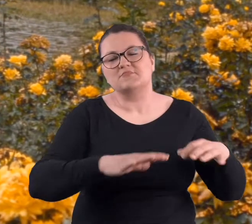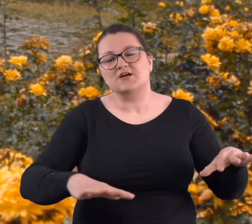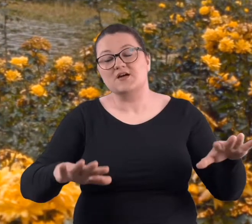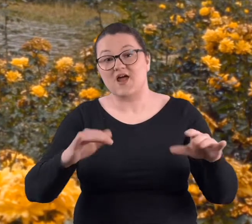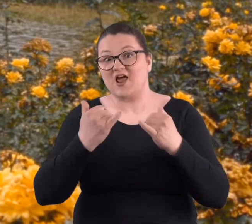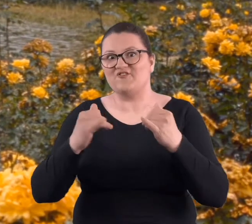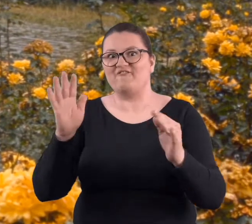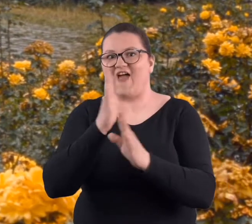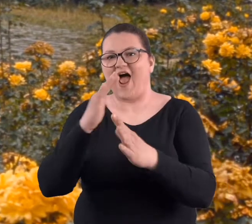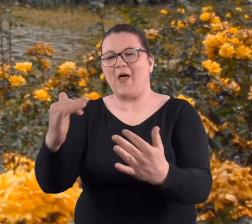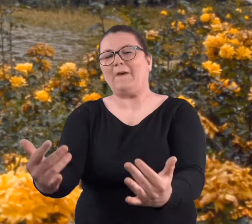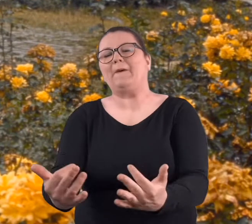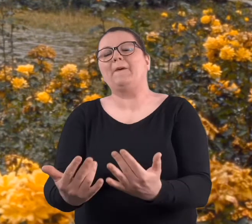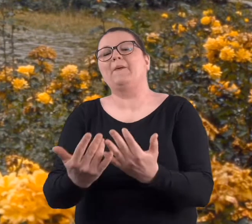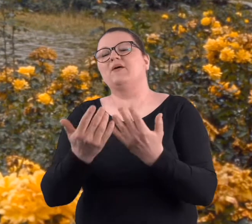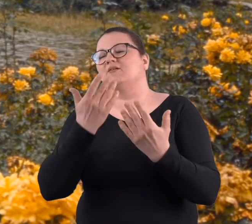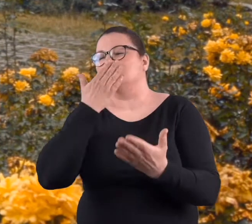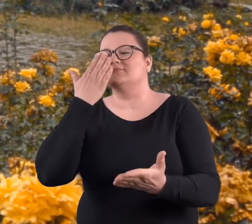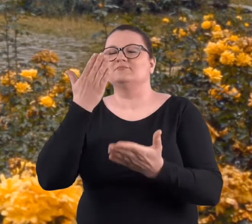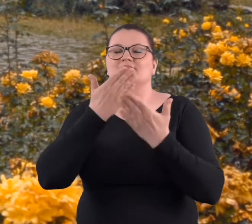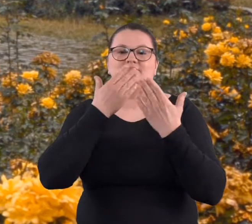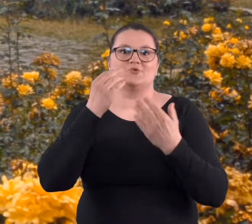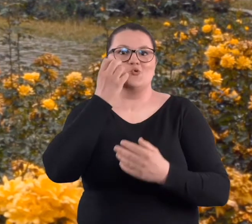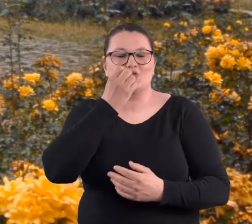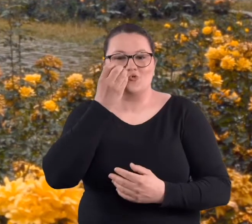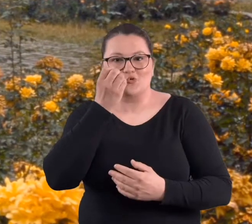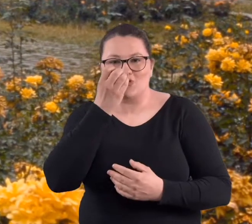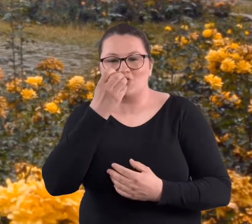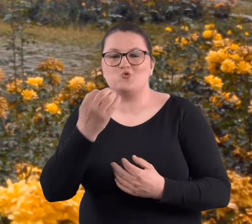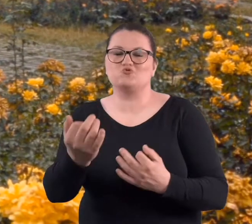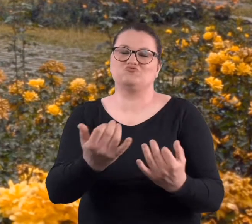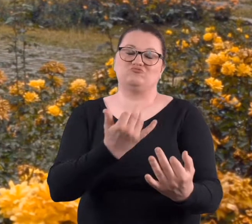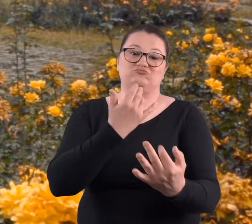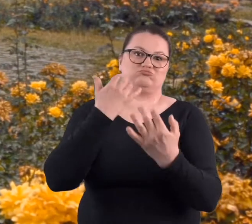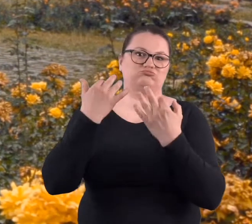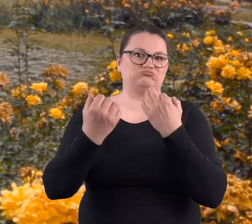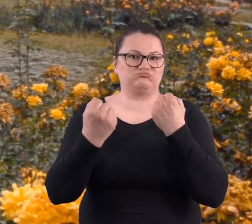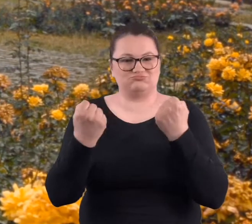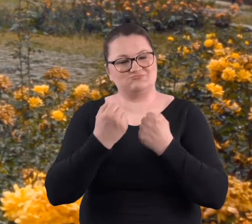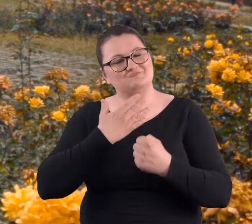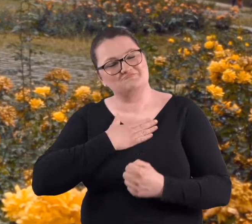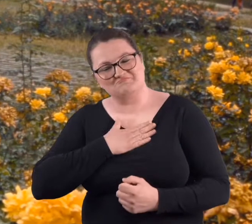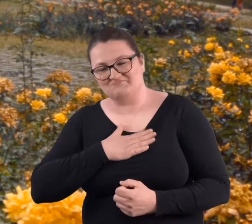w rozarium i jak powiał wietrzyk, to te zapachy różane docierały,